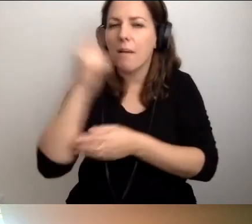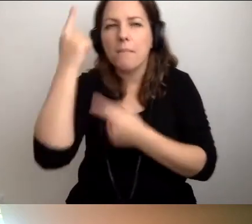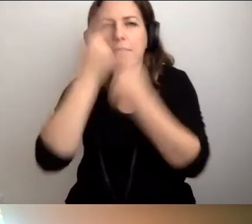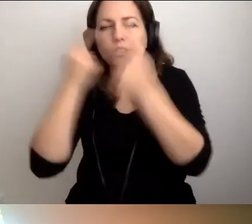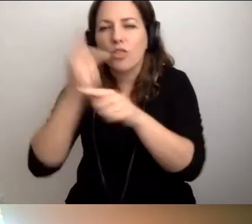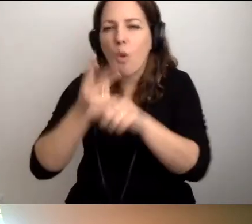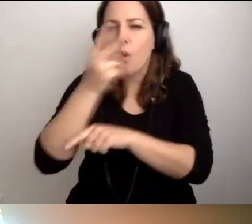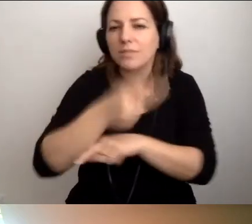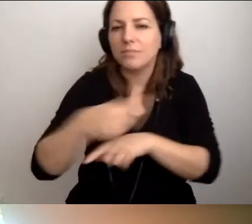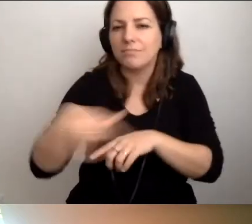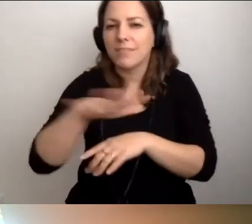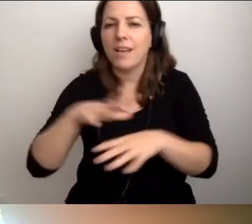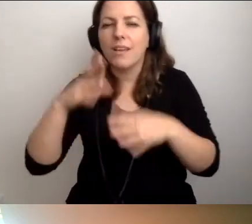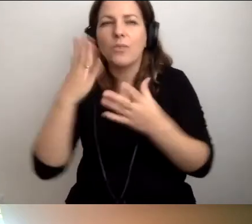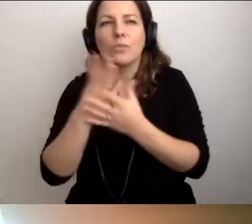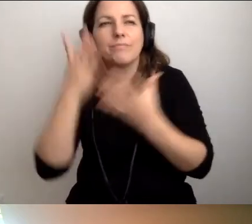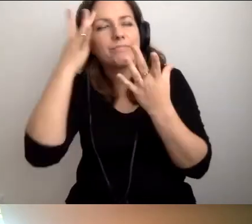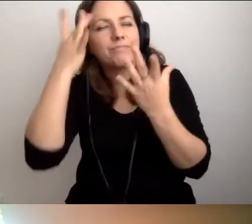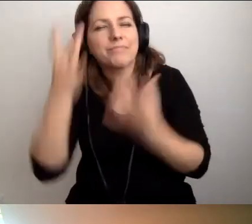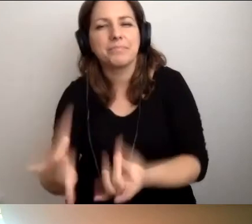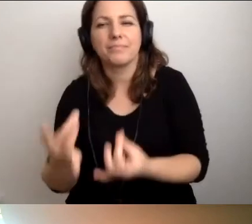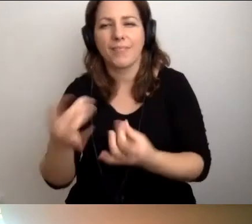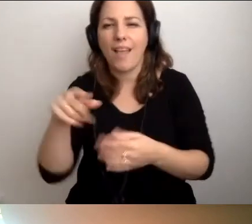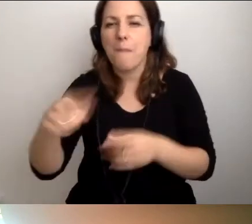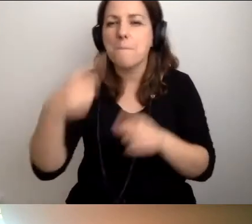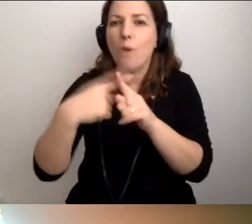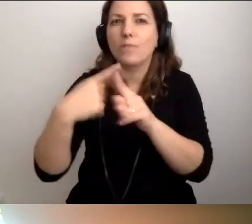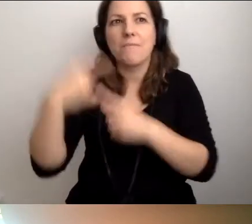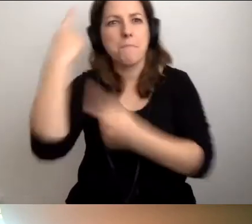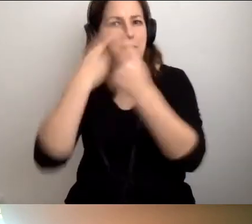Fajnym, pozytywnym myśleniem,